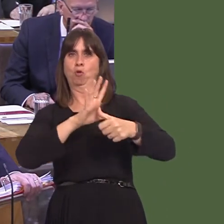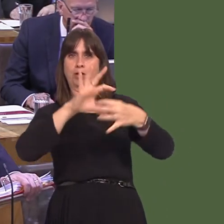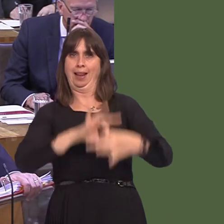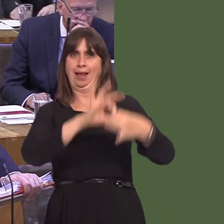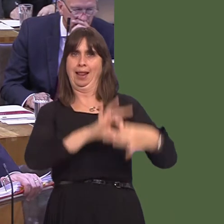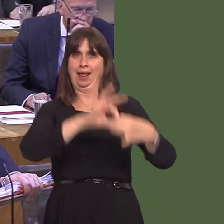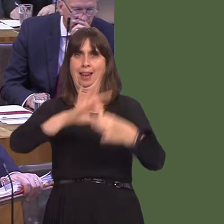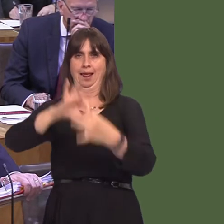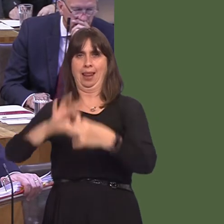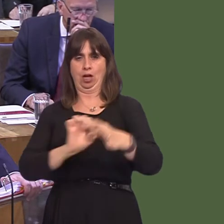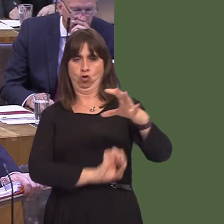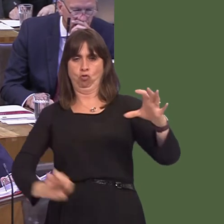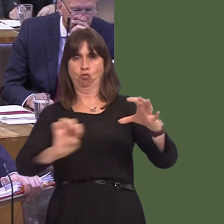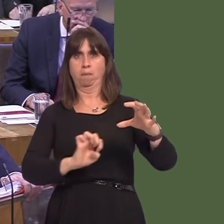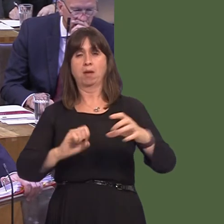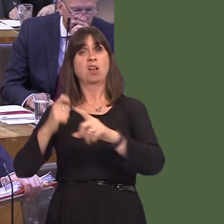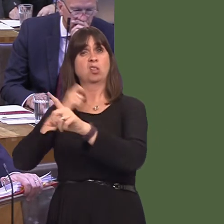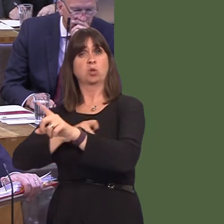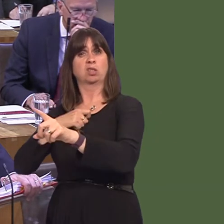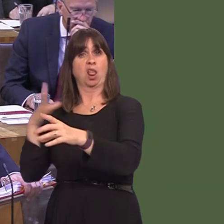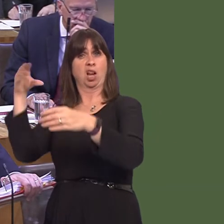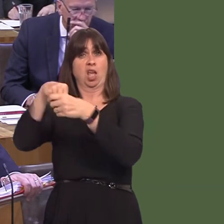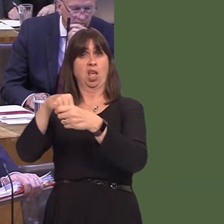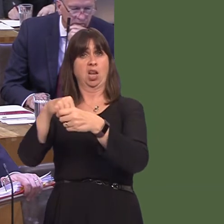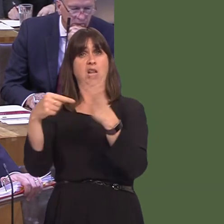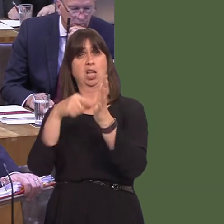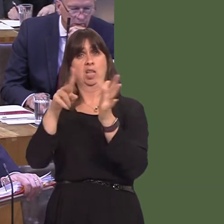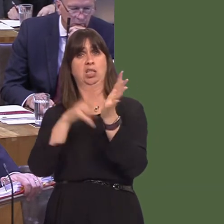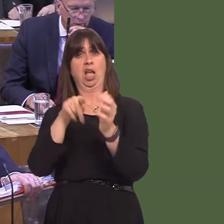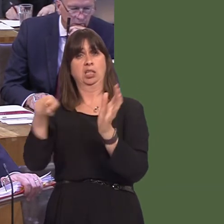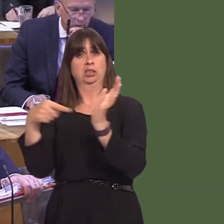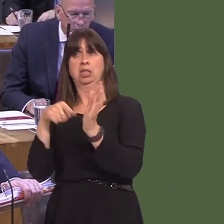an EU member to be part of it. Switzerland is part of TEN-T and they're not an EU member,